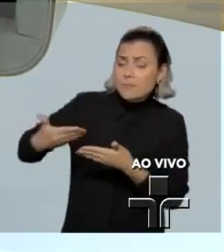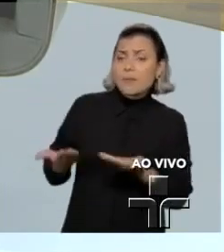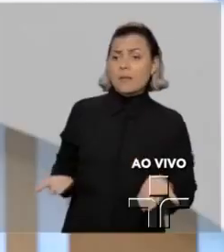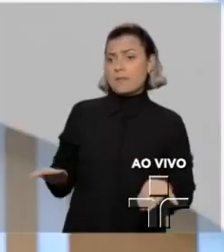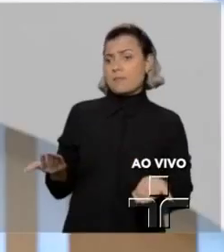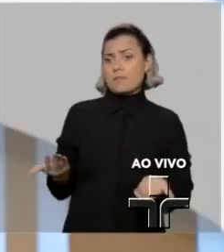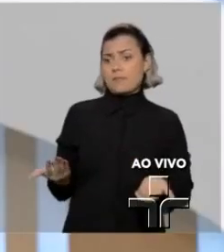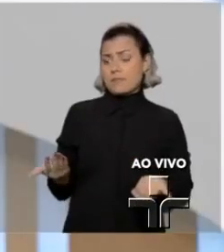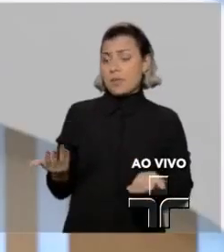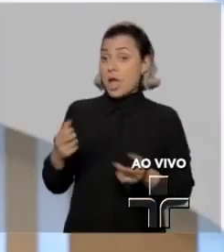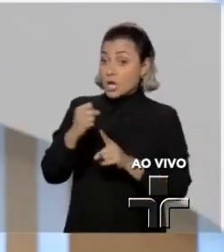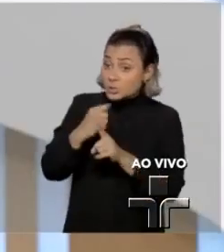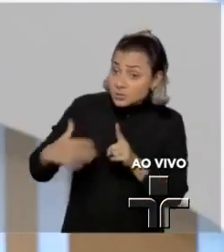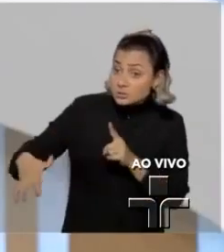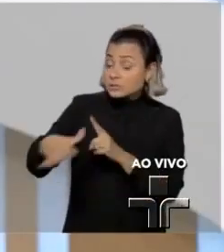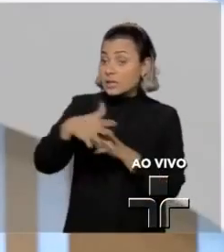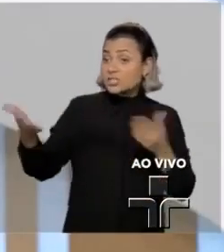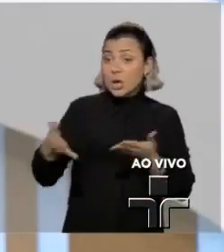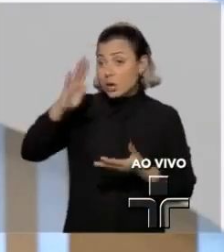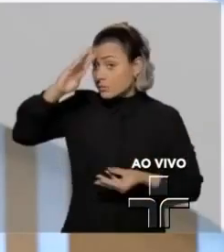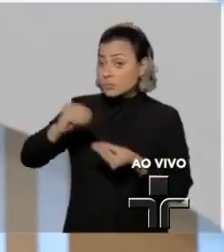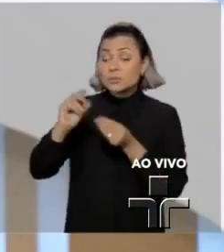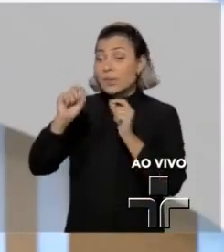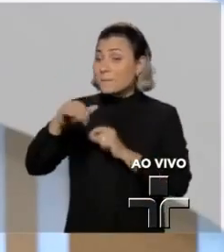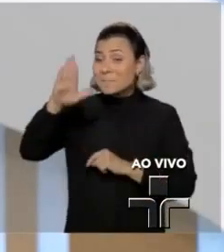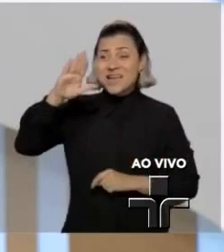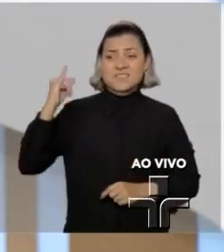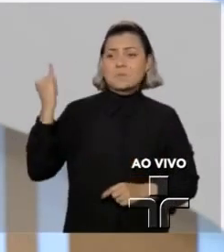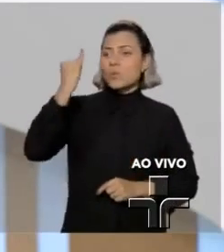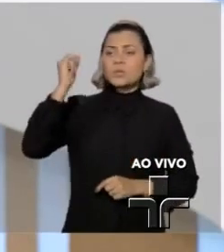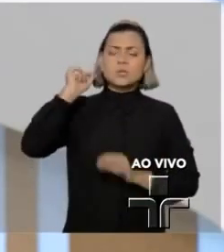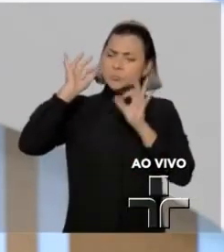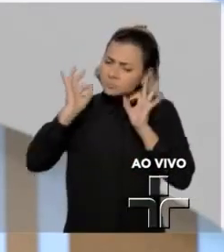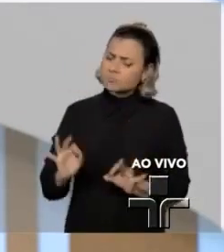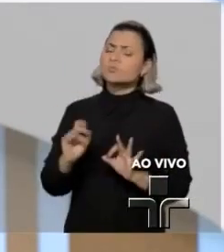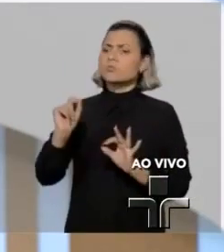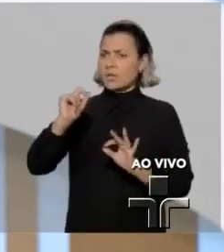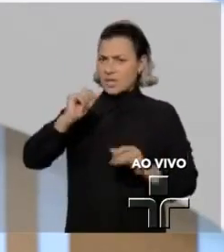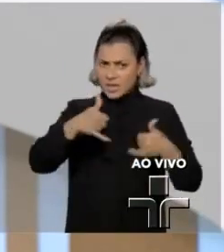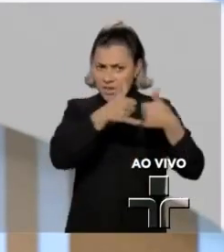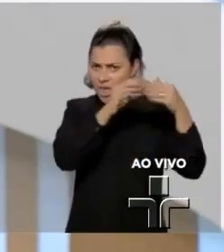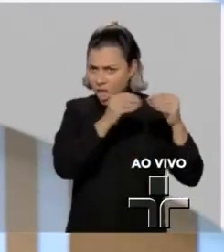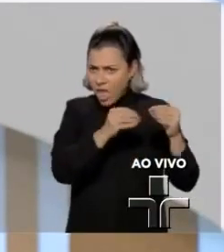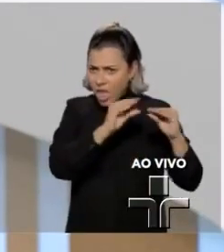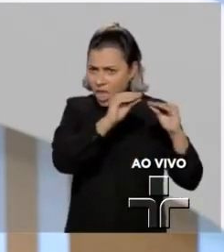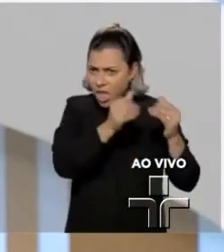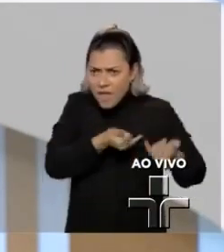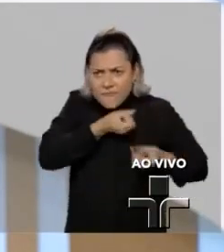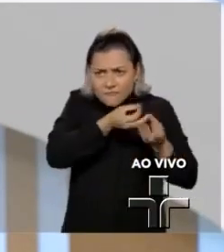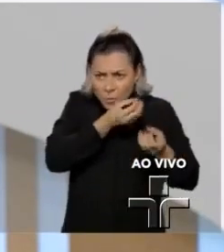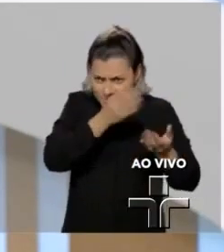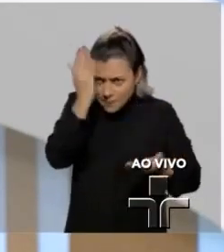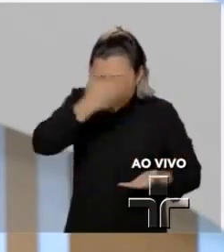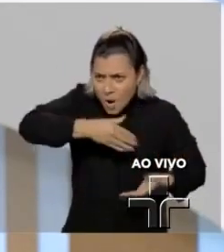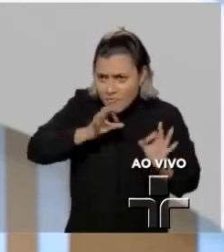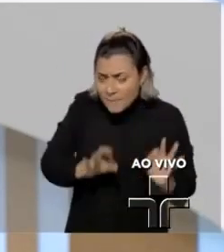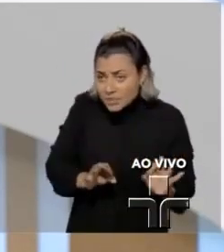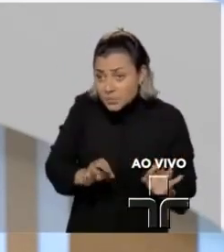E a sociedade chegou à conclusão que o mais importante era o mérito dessas informações porque envolviam a esfera pública.